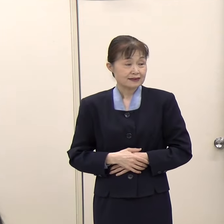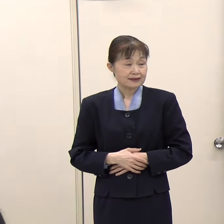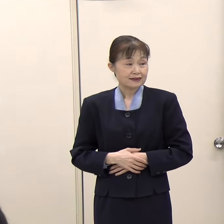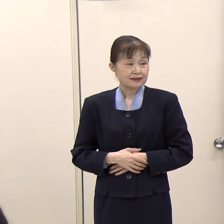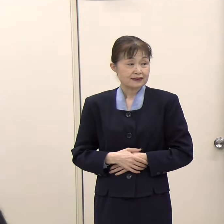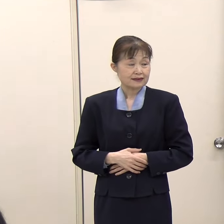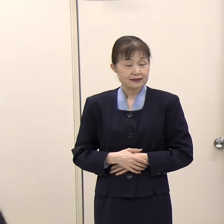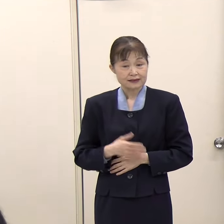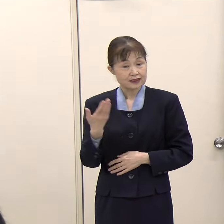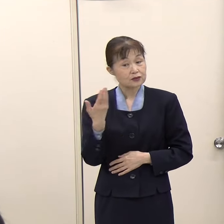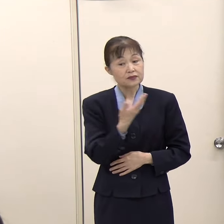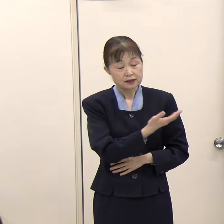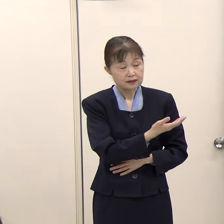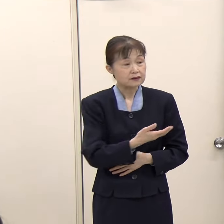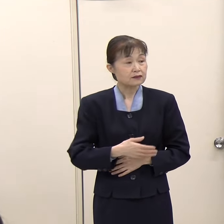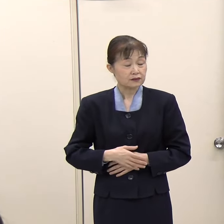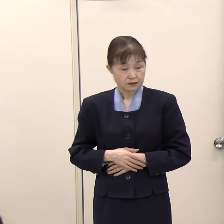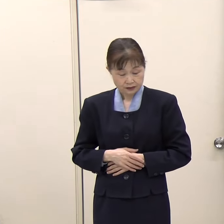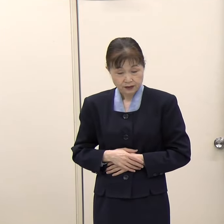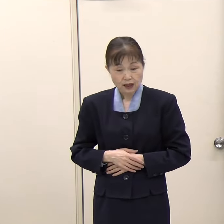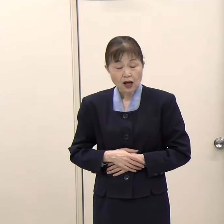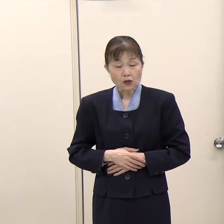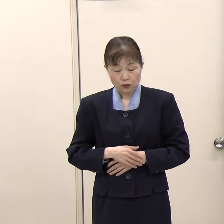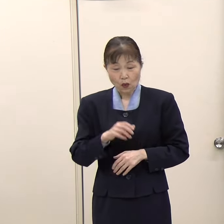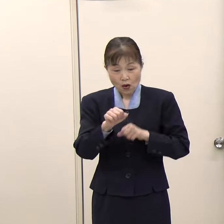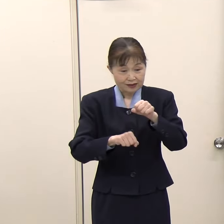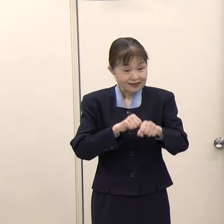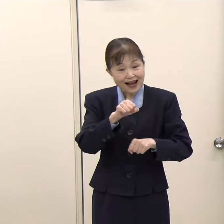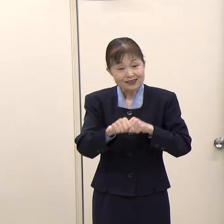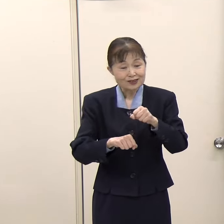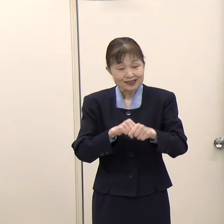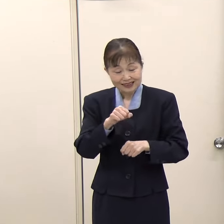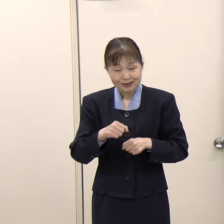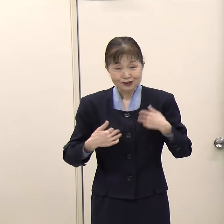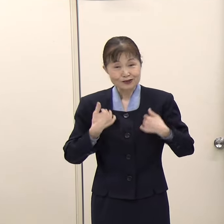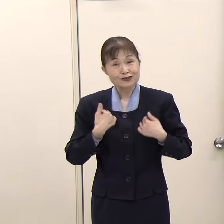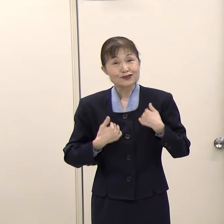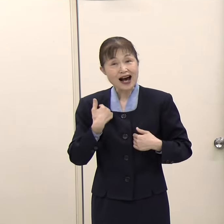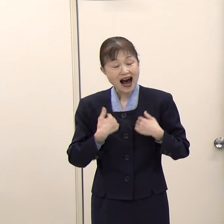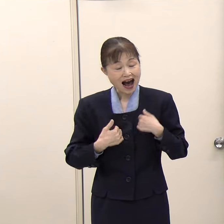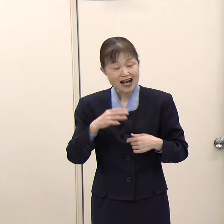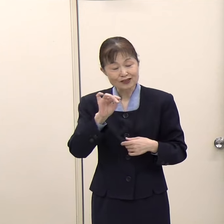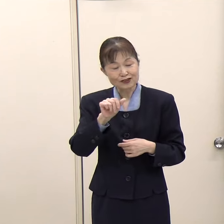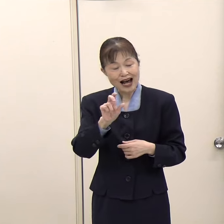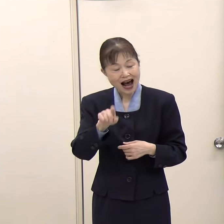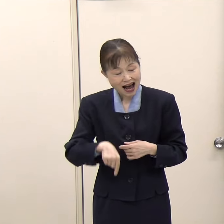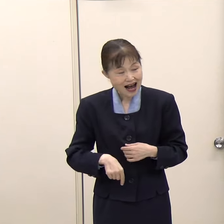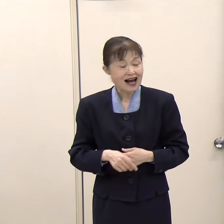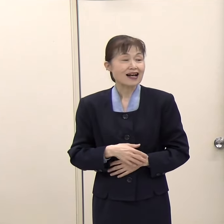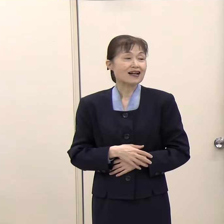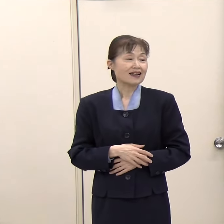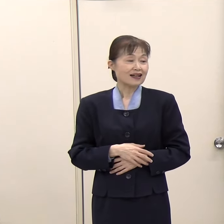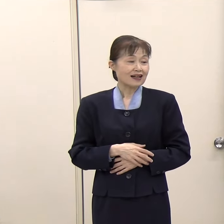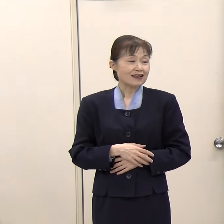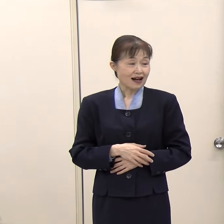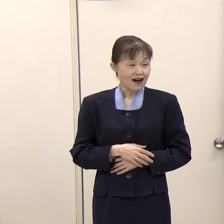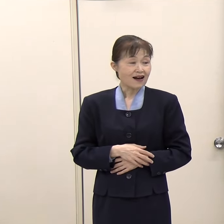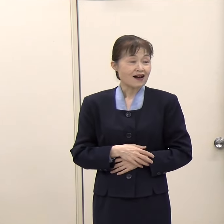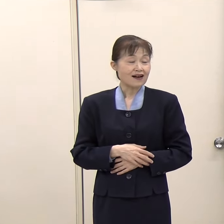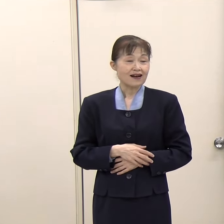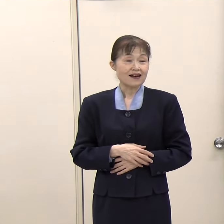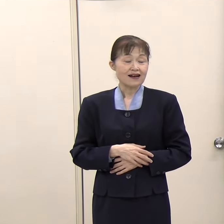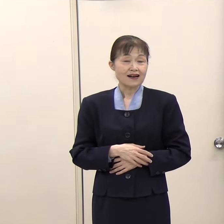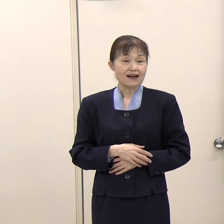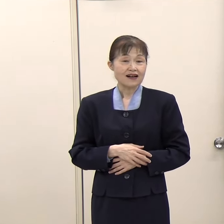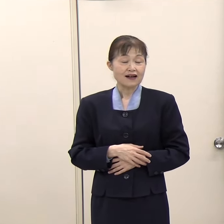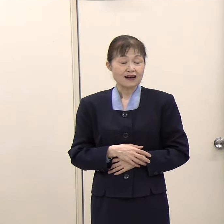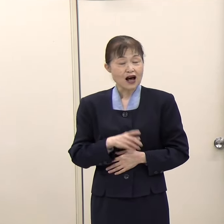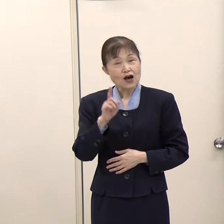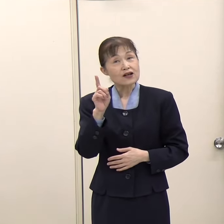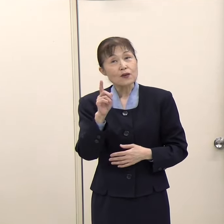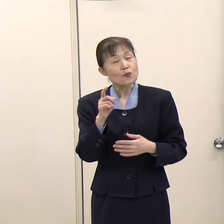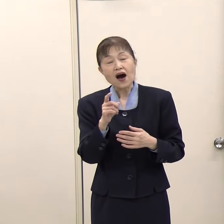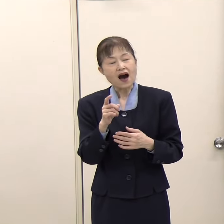（朝日新聞）福岡県としてのデータをお持ちなのか分かりませんが、そもそもこのサイクリングツアーが、例えばどのくらいの方がいらっしゃっているとか、